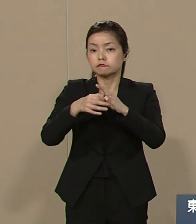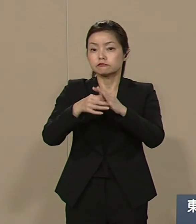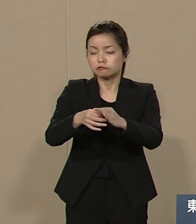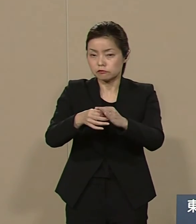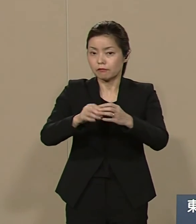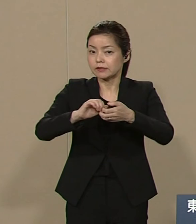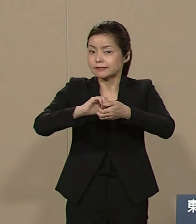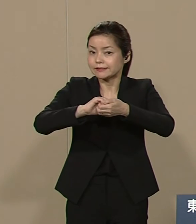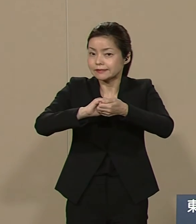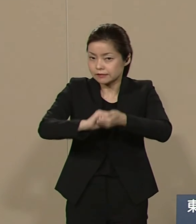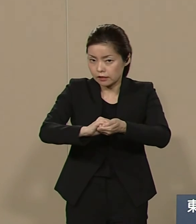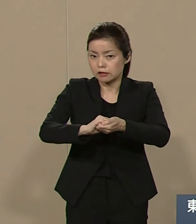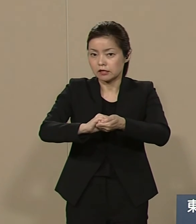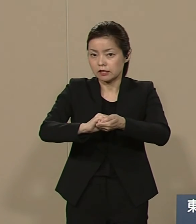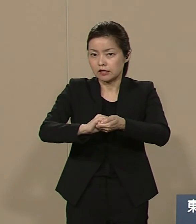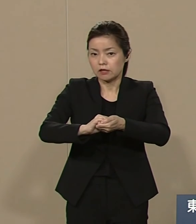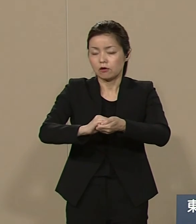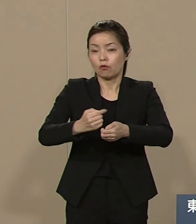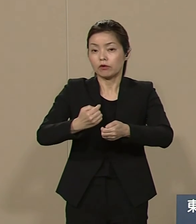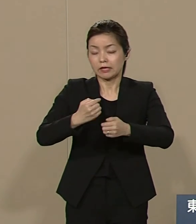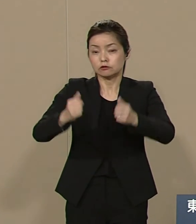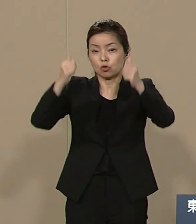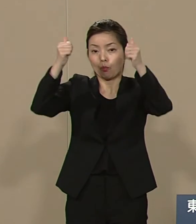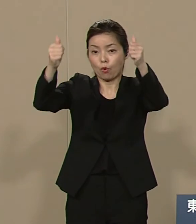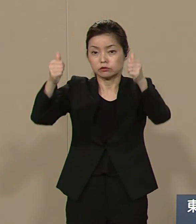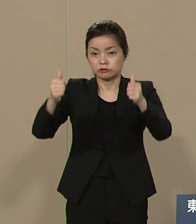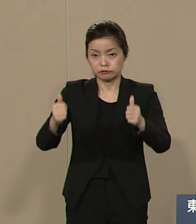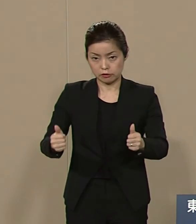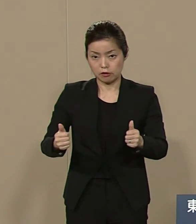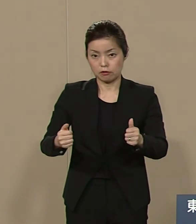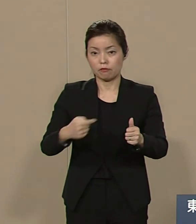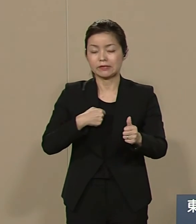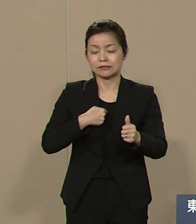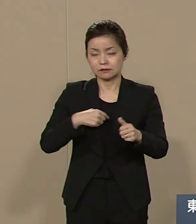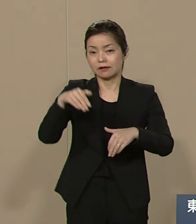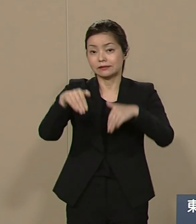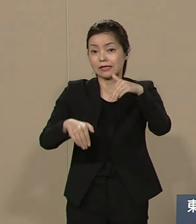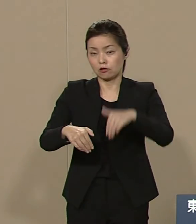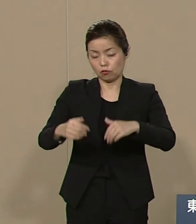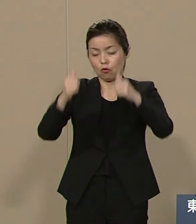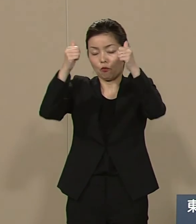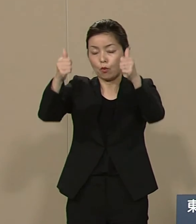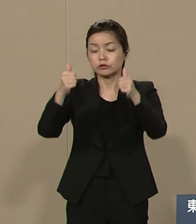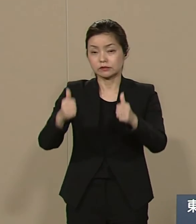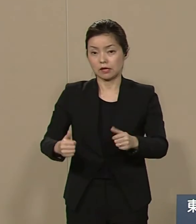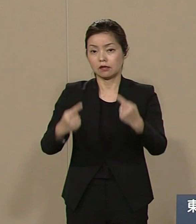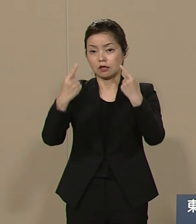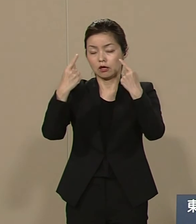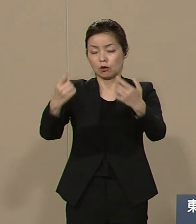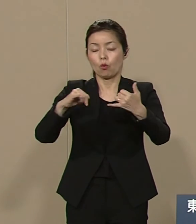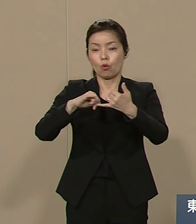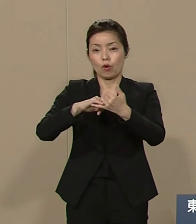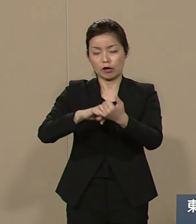ポスター 私は選挙ポスターに公約を 掲げてありますので ぜひ